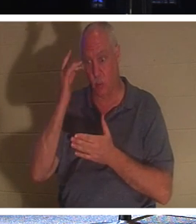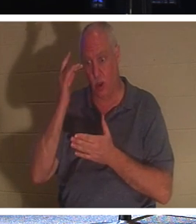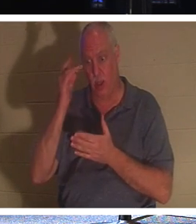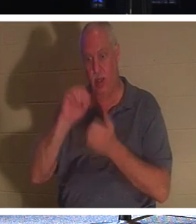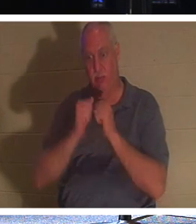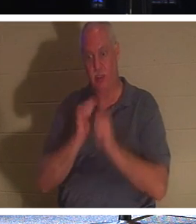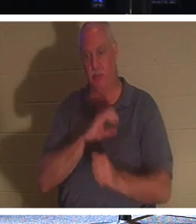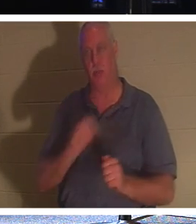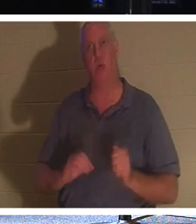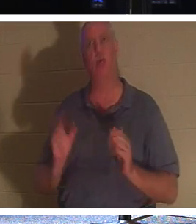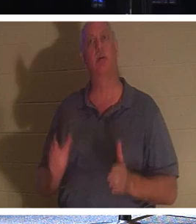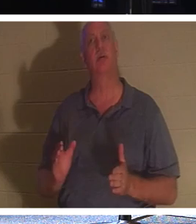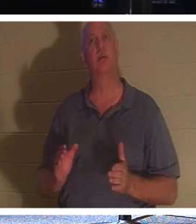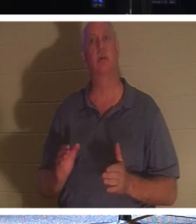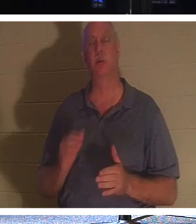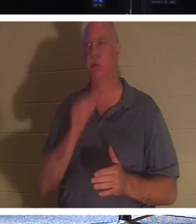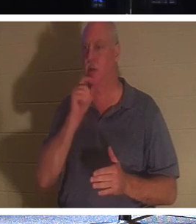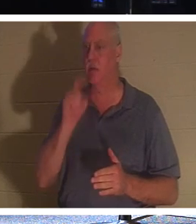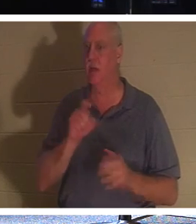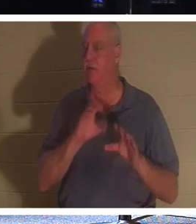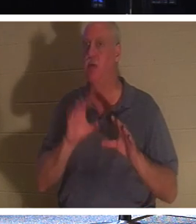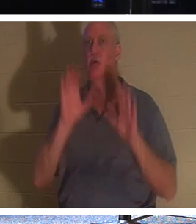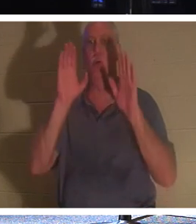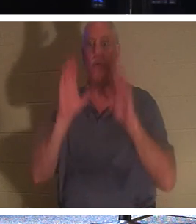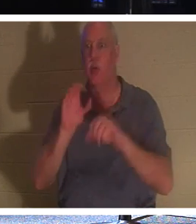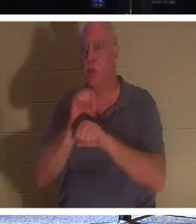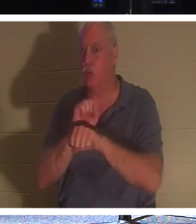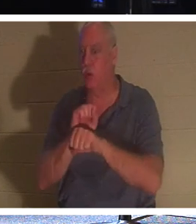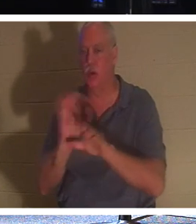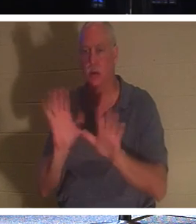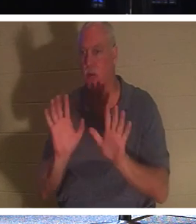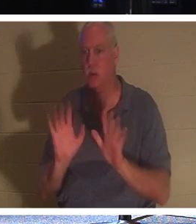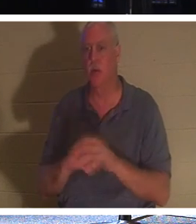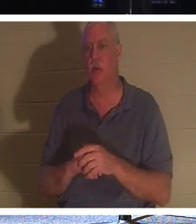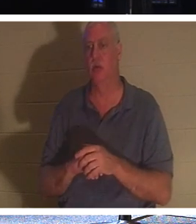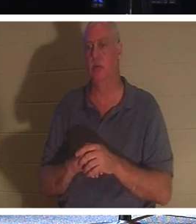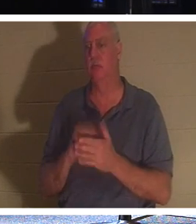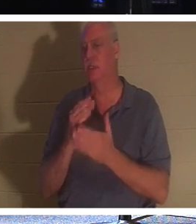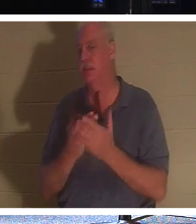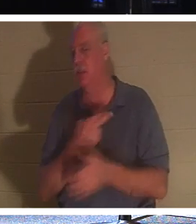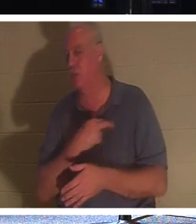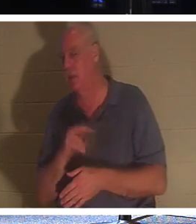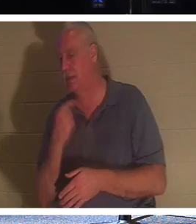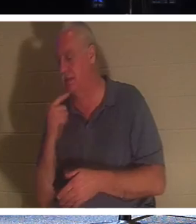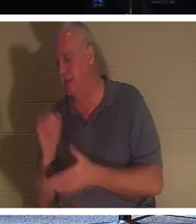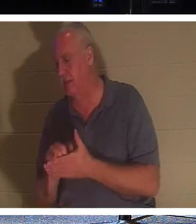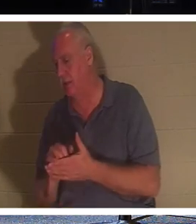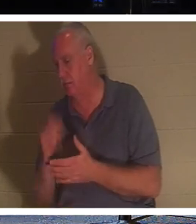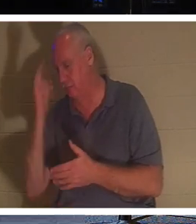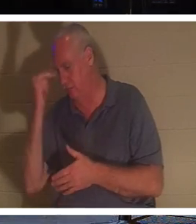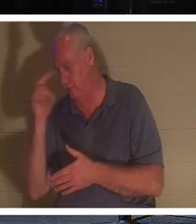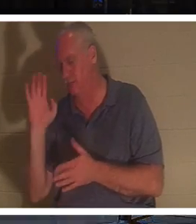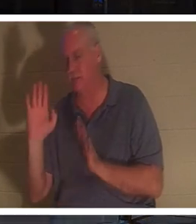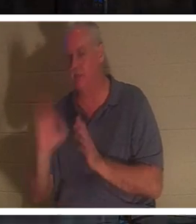他们不必像某些宗教所说的那样做出出色的工作。而是一个基督徒；一个罪孽得到宽恕的人，